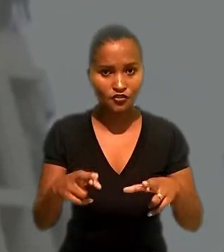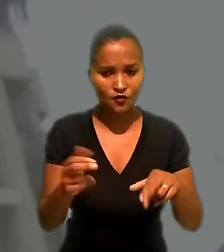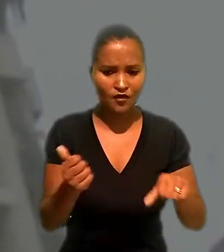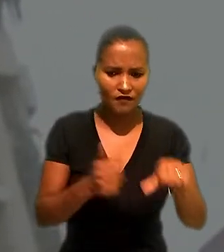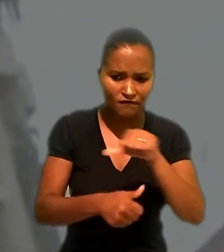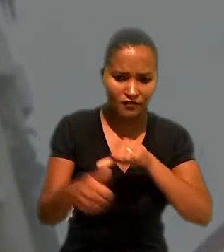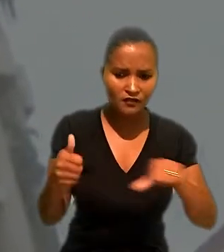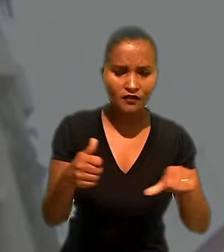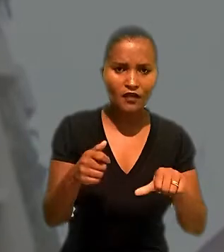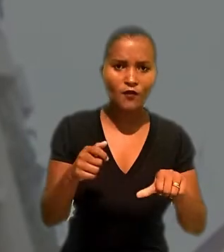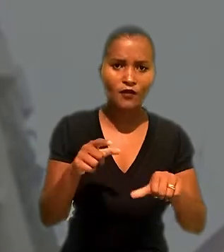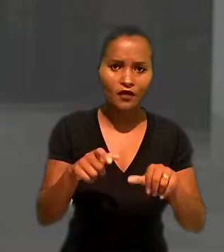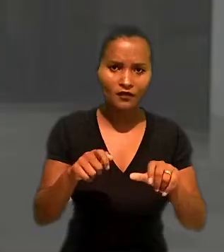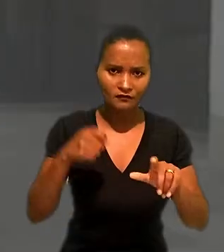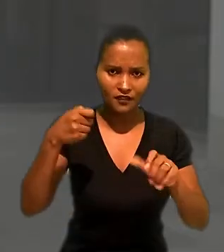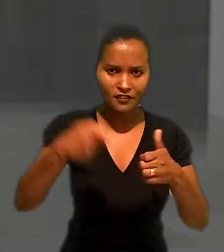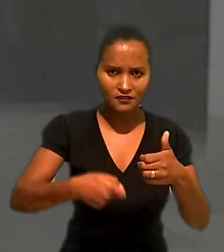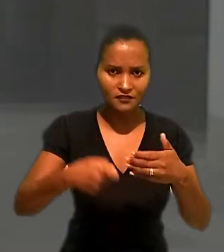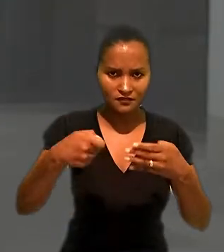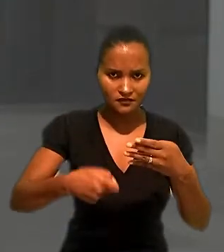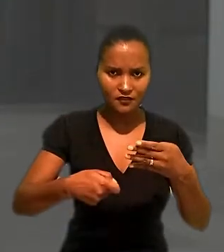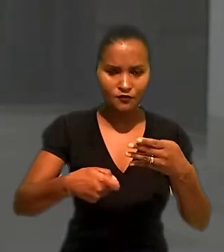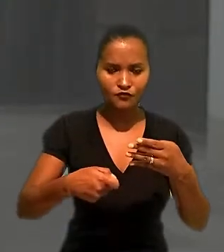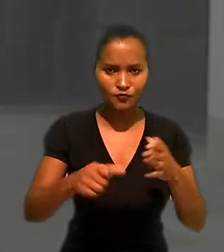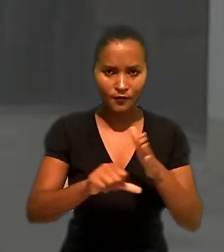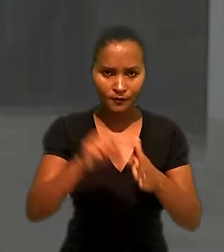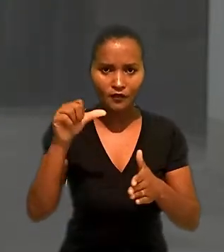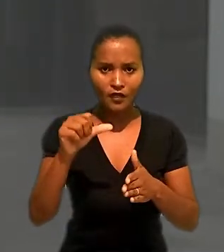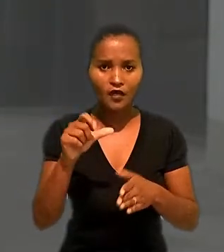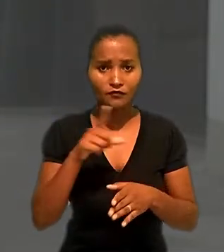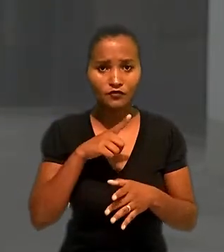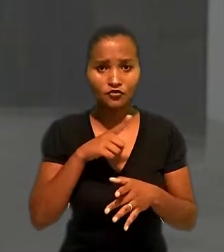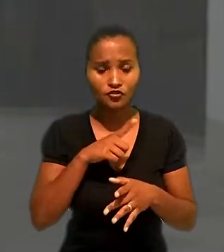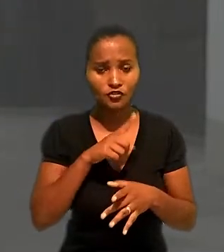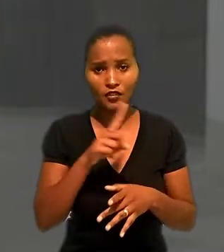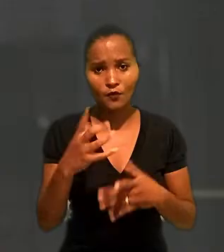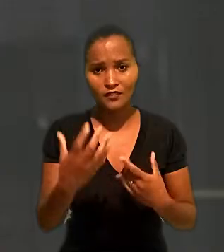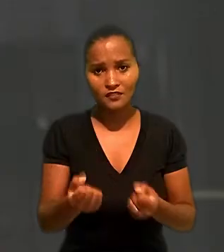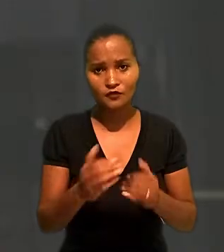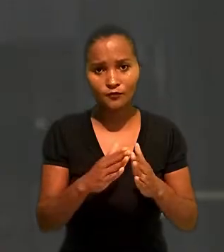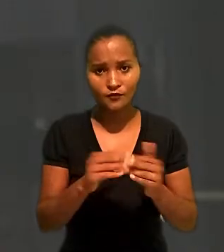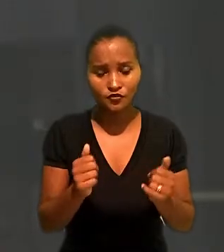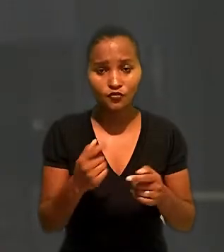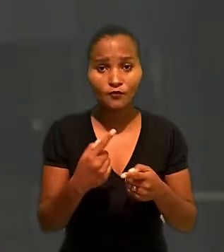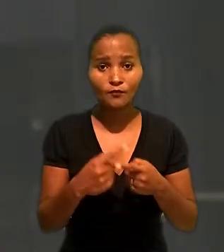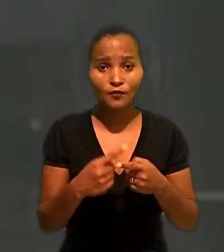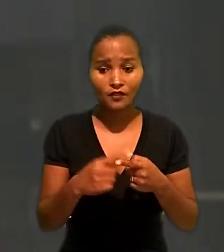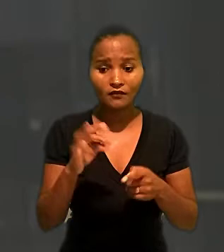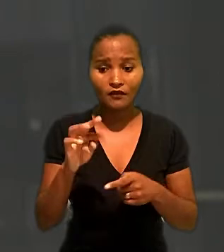reverteu a decisão de primeiro grau que havia negado pedido. Para o TRT, o fato de a trabalhadora